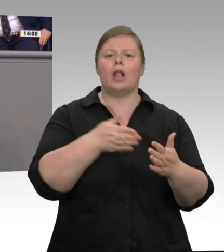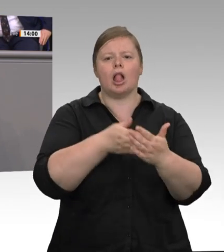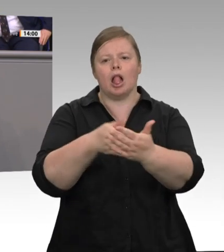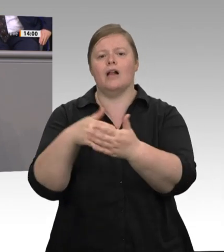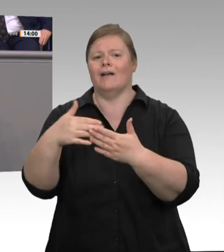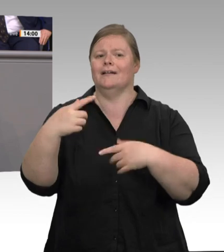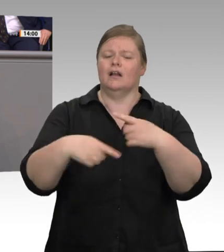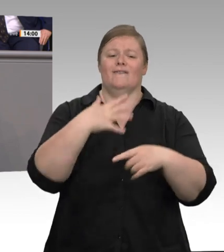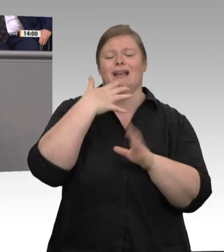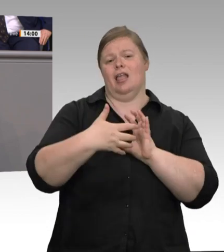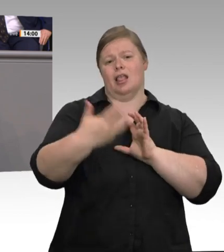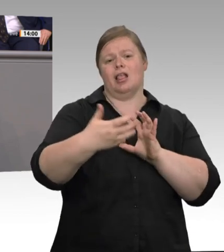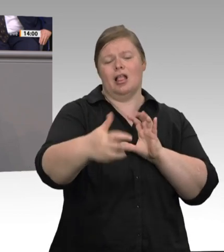präsent ist. Bei Veterinären, die auch